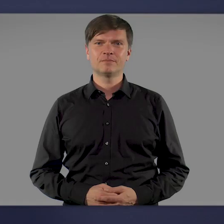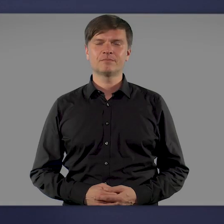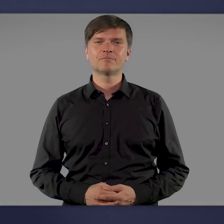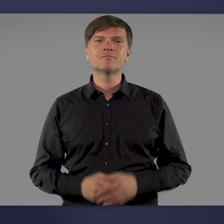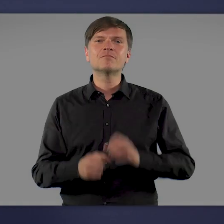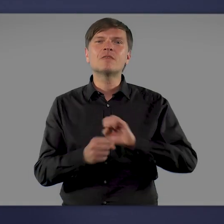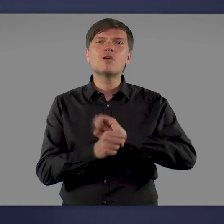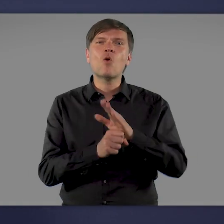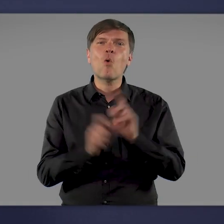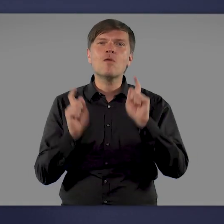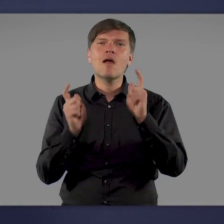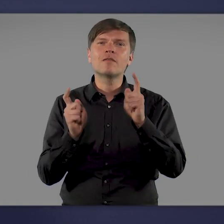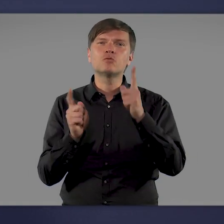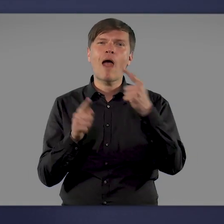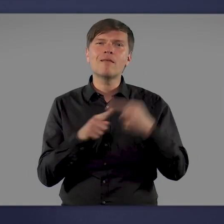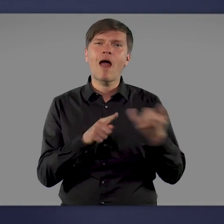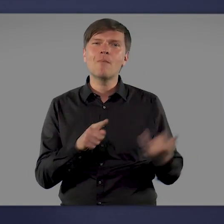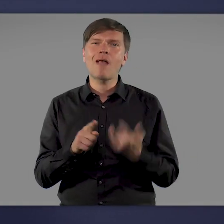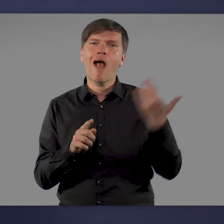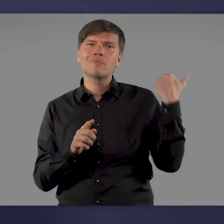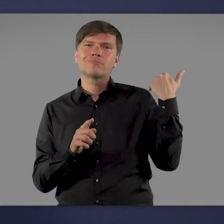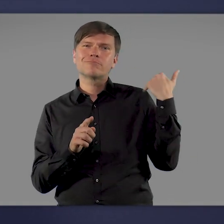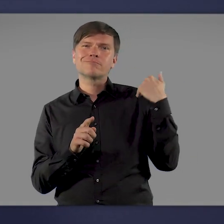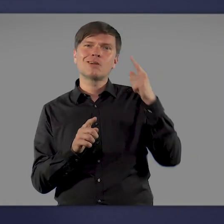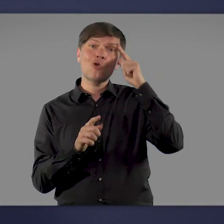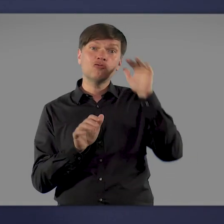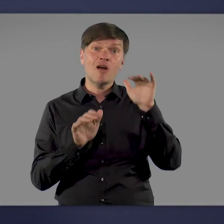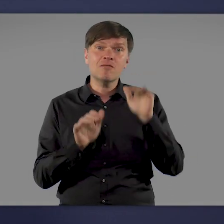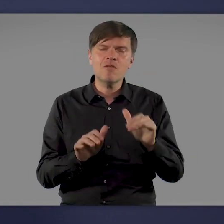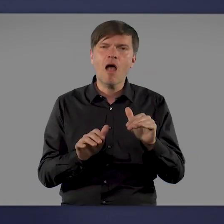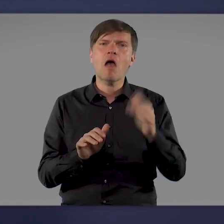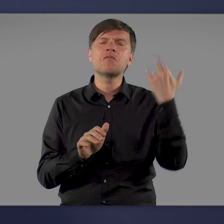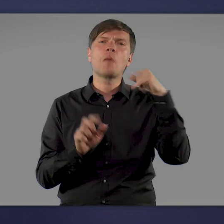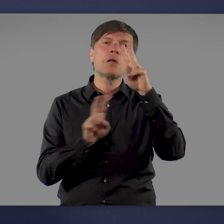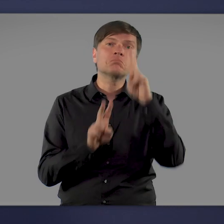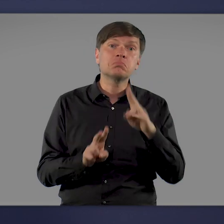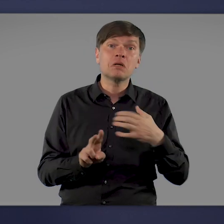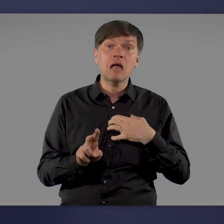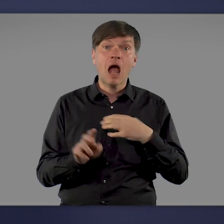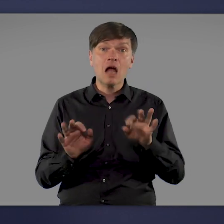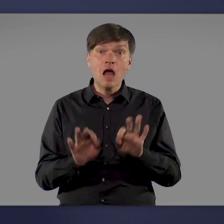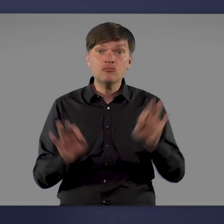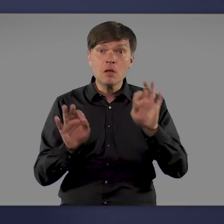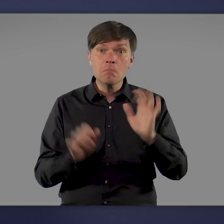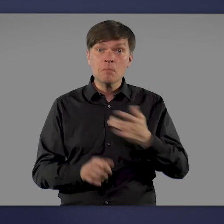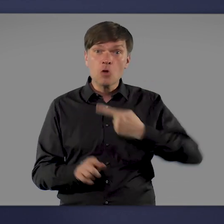Als das Corona-Virus Anfang des letzten Jahres Deutschland erreichte, war noch nicht absehbar, wie schlimm die Krankheit auch uns treffen würde.